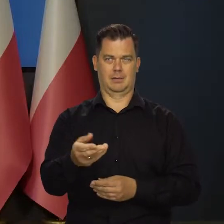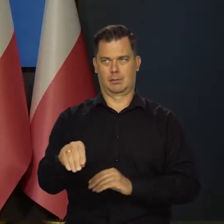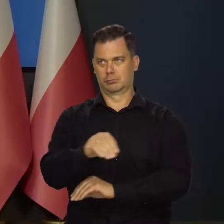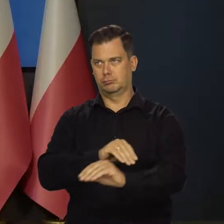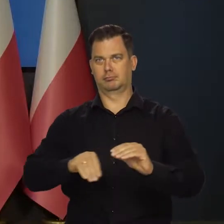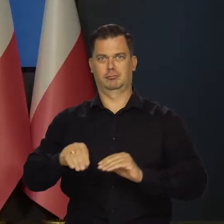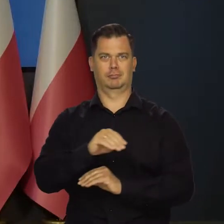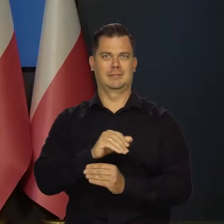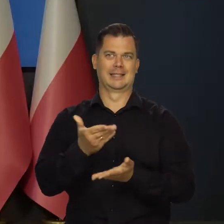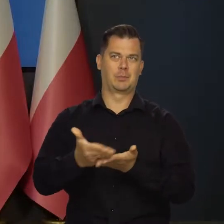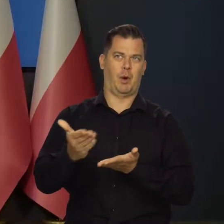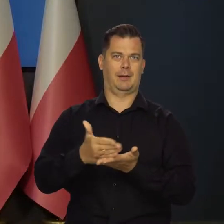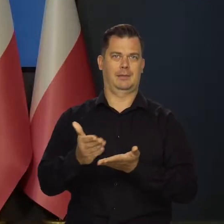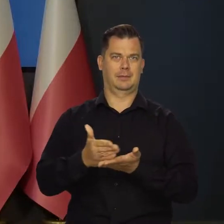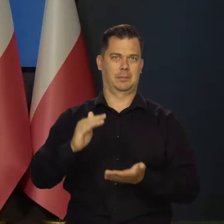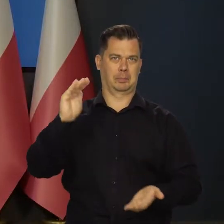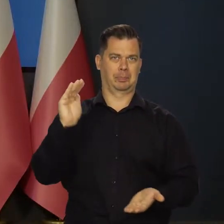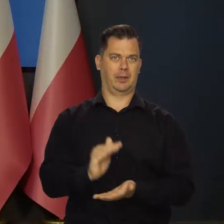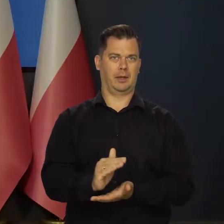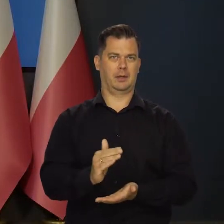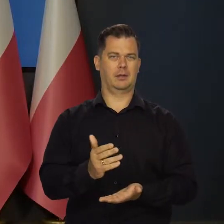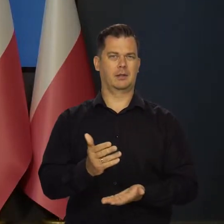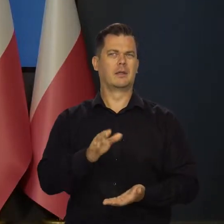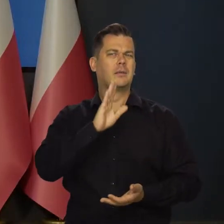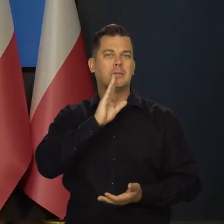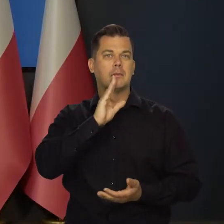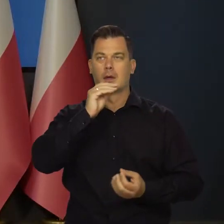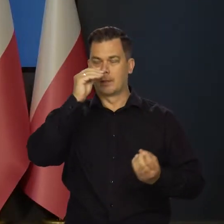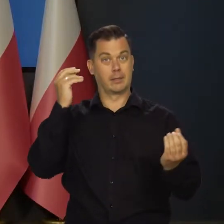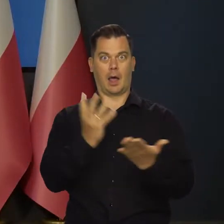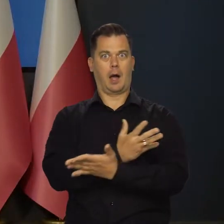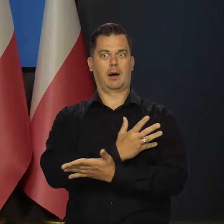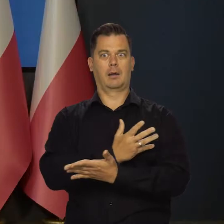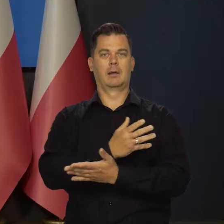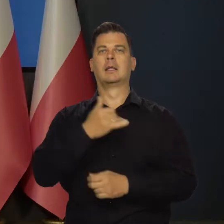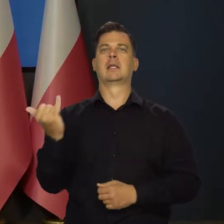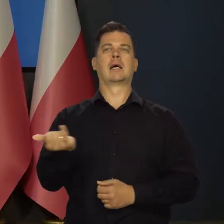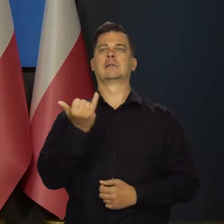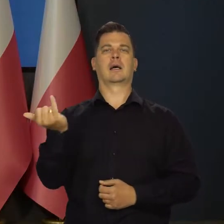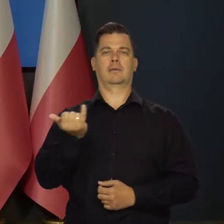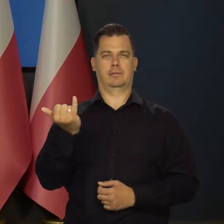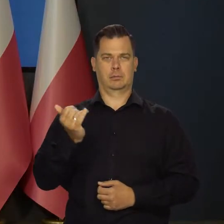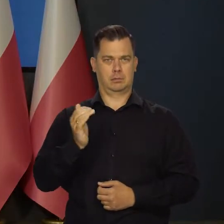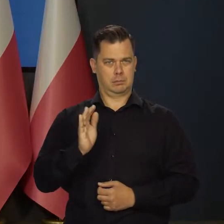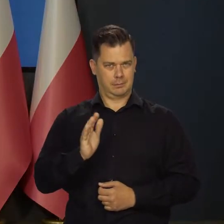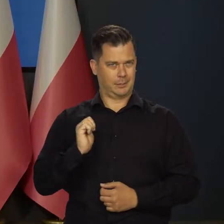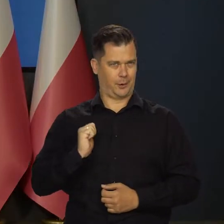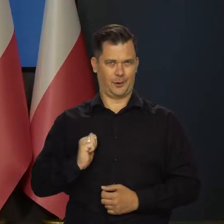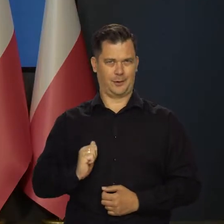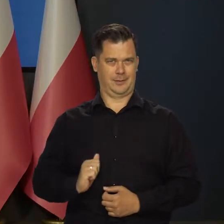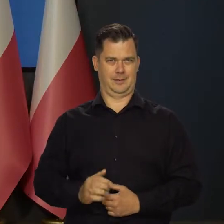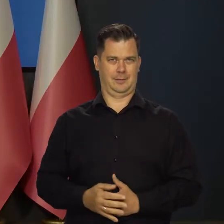i będą tańsze i spłaty będą niższe. To jest takie, jakby coś nagle się stało i już zawsze będzie źle.